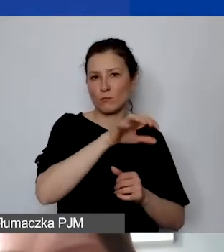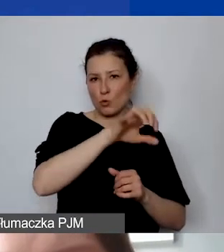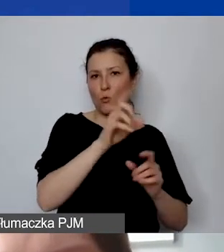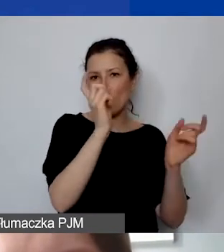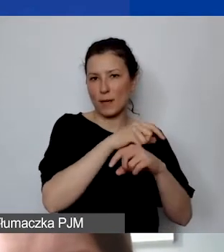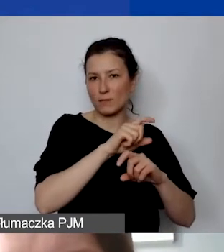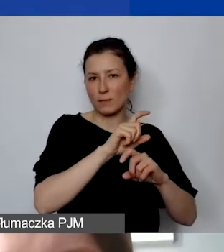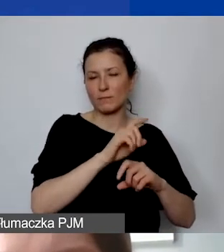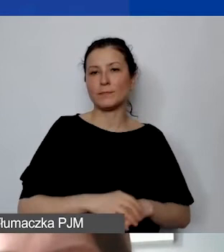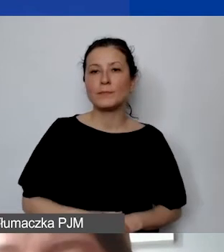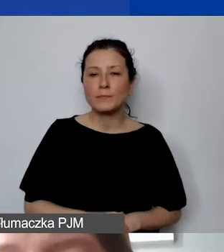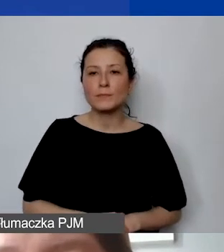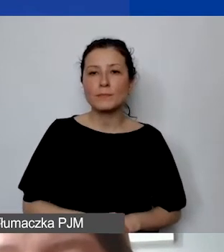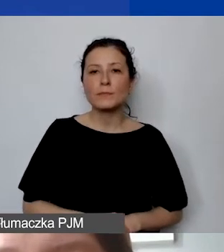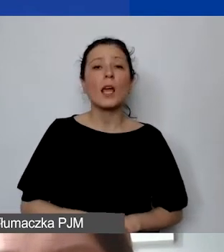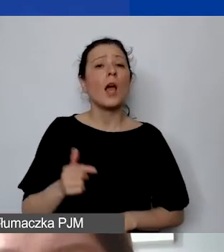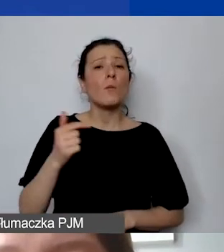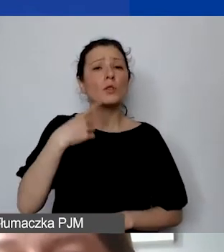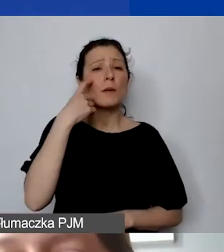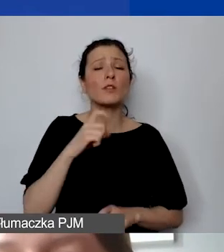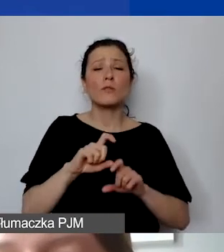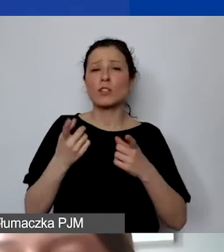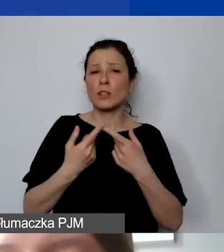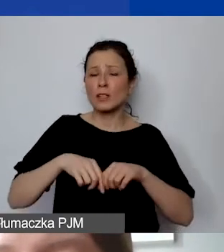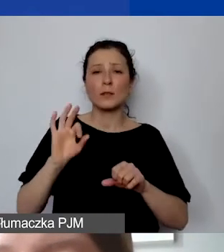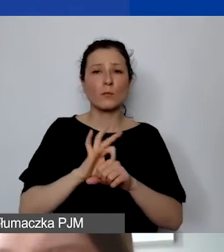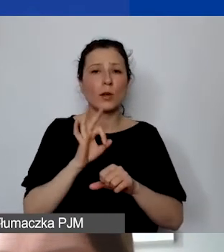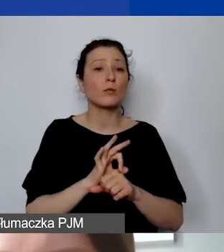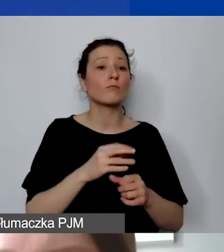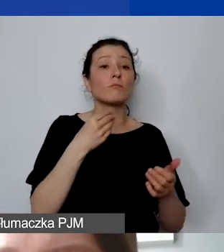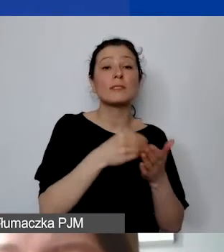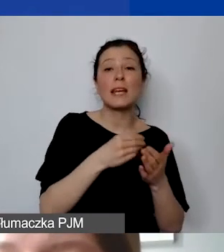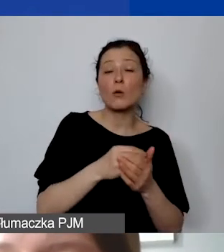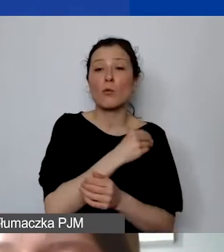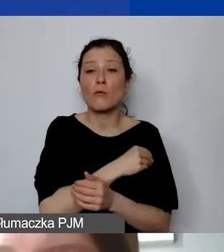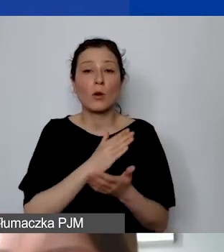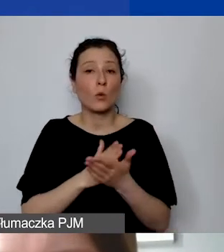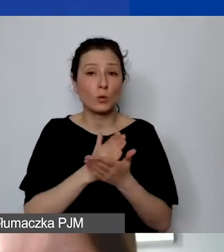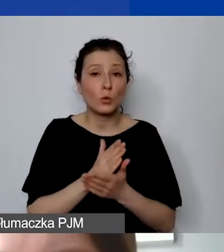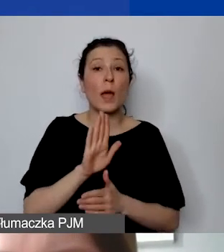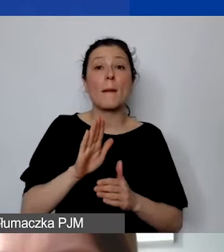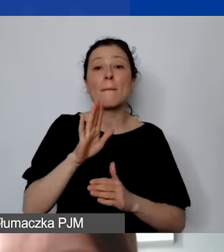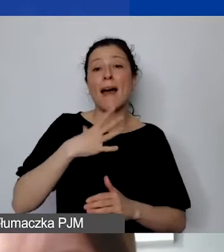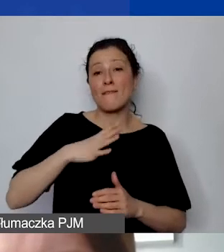nie na poziomie budżetowania, ale na poziomie realizacji zakup towaru lub usługi, który ma wartość większą niż 5000 euro,